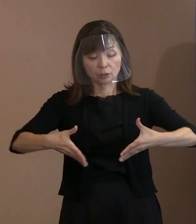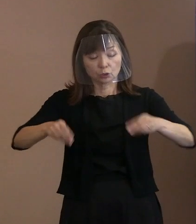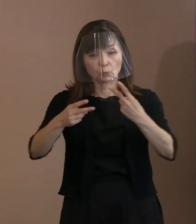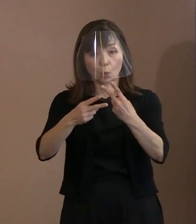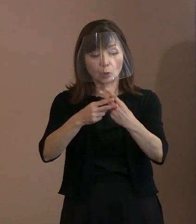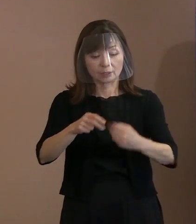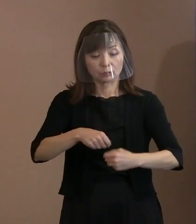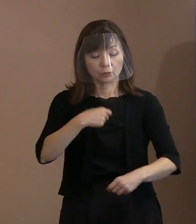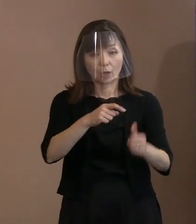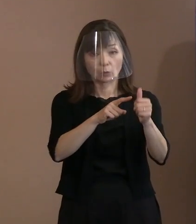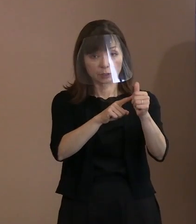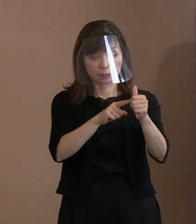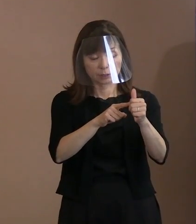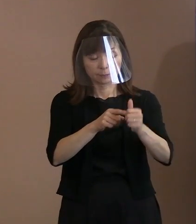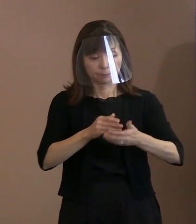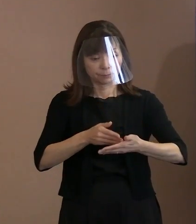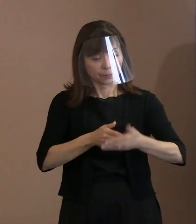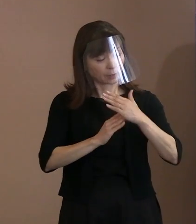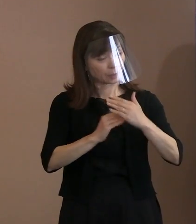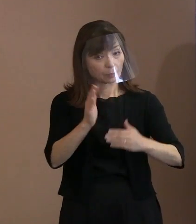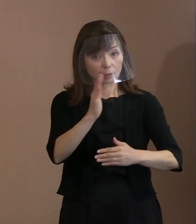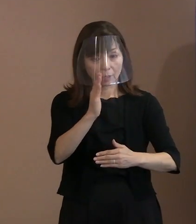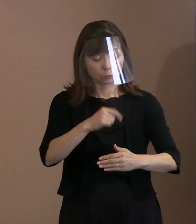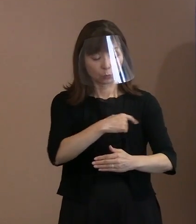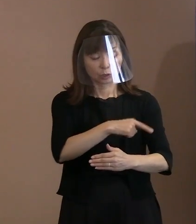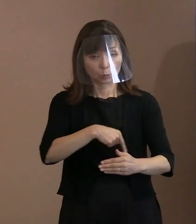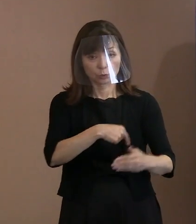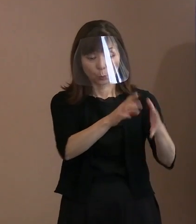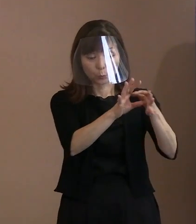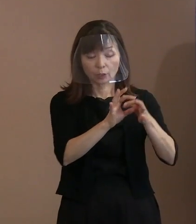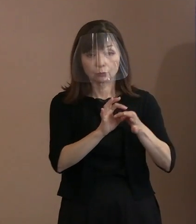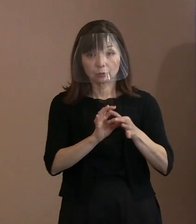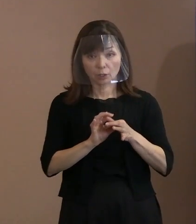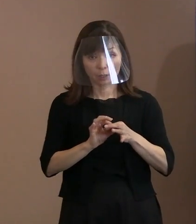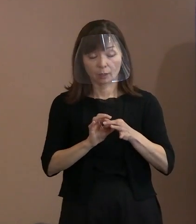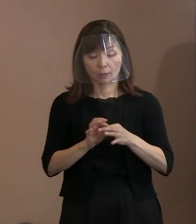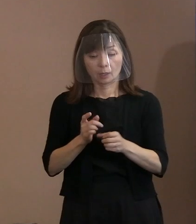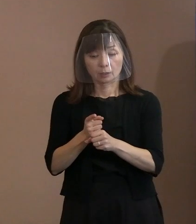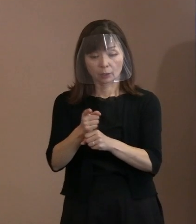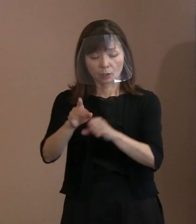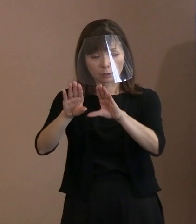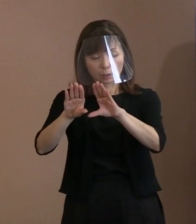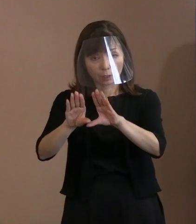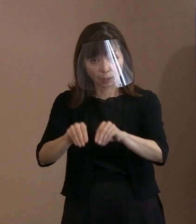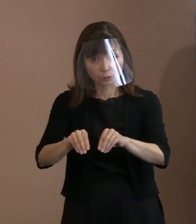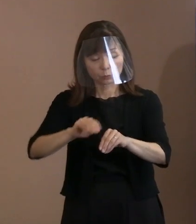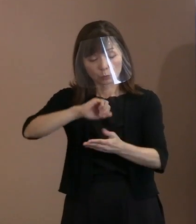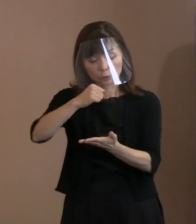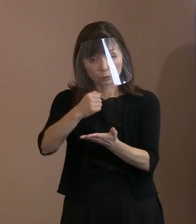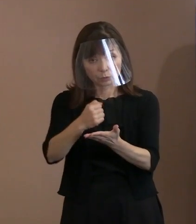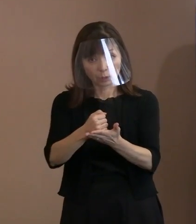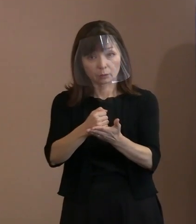精神を受け継ぎ､核兵器廃絶の実現を 目指し続けることを宣言するとともに､